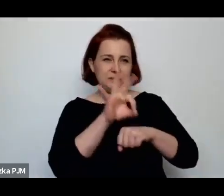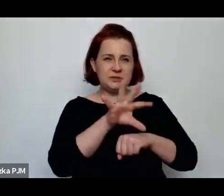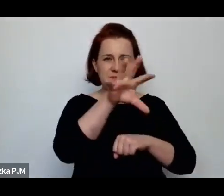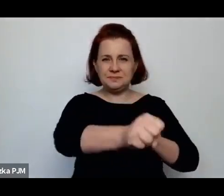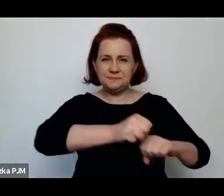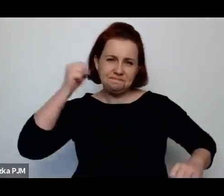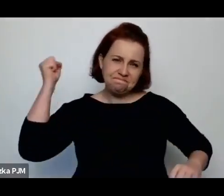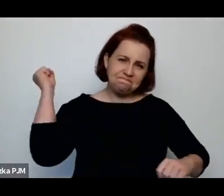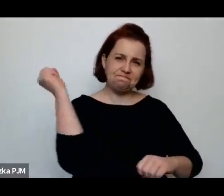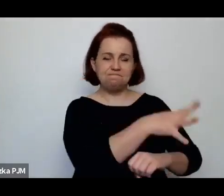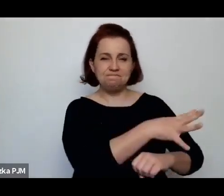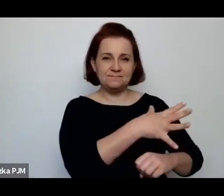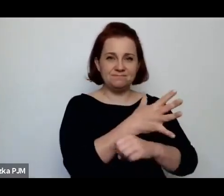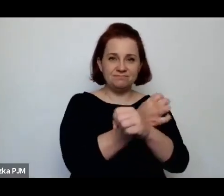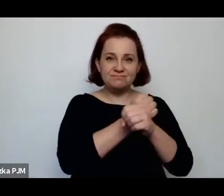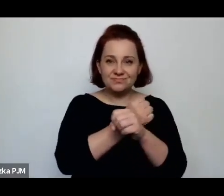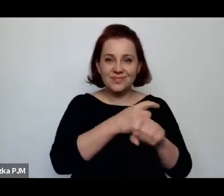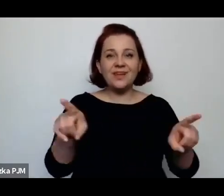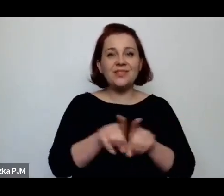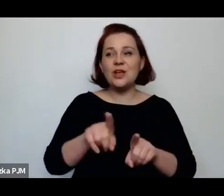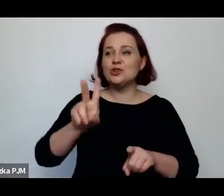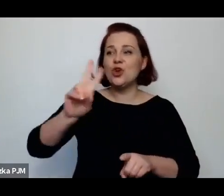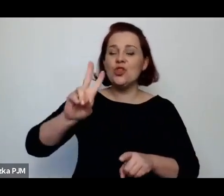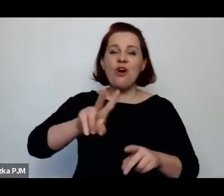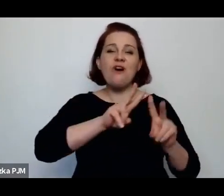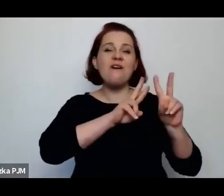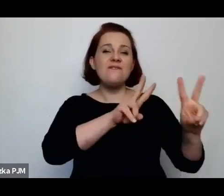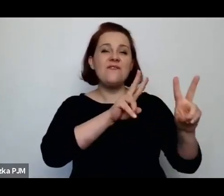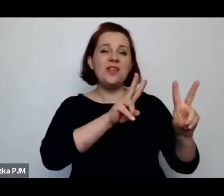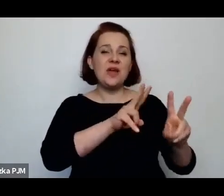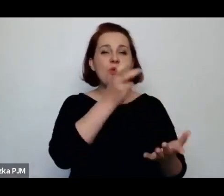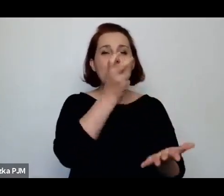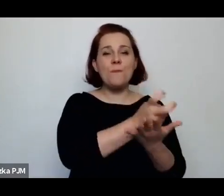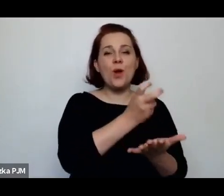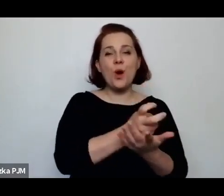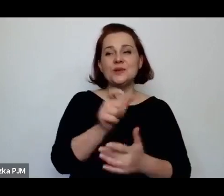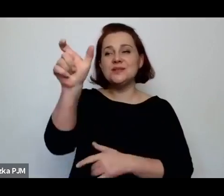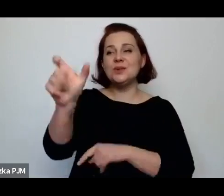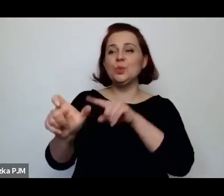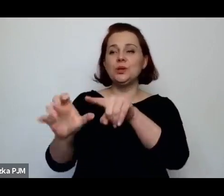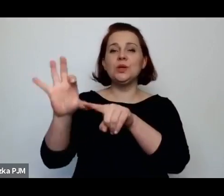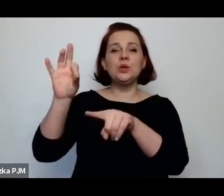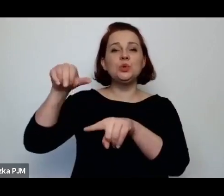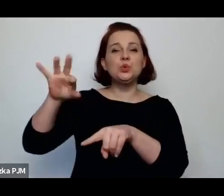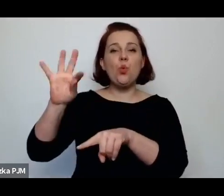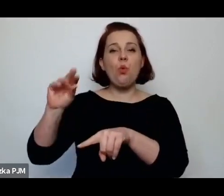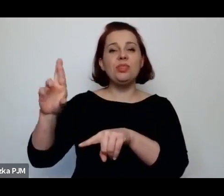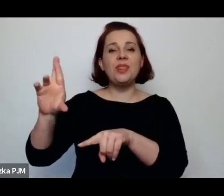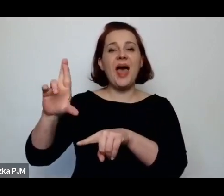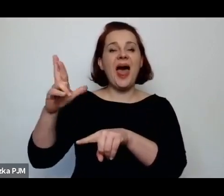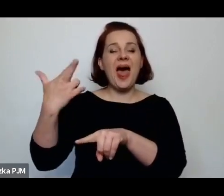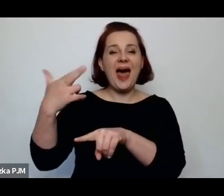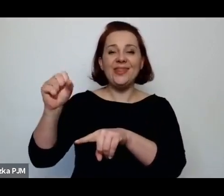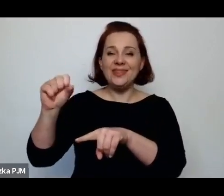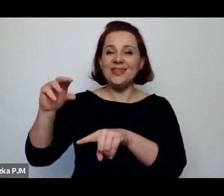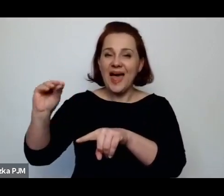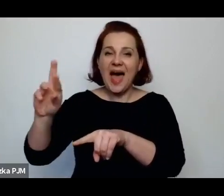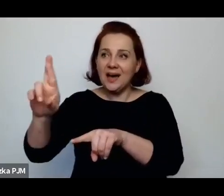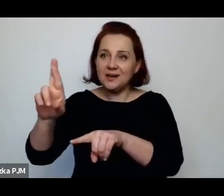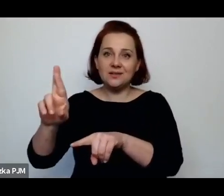sutenerzy, którzy zarabiają na tym, że są kobiety, które nie mają wyjścia